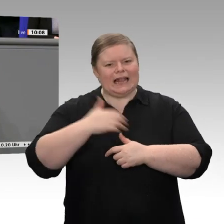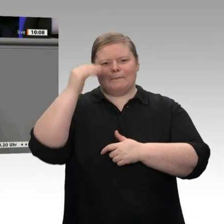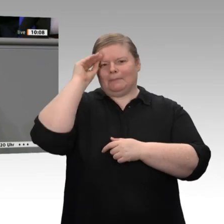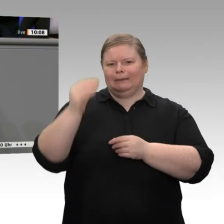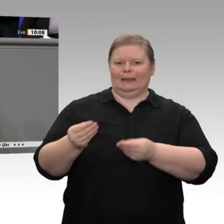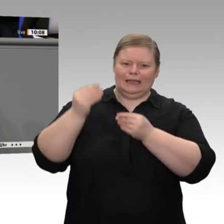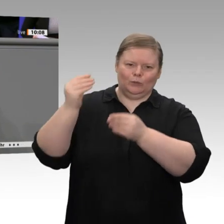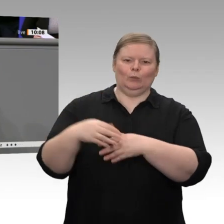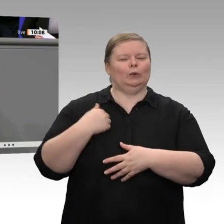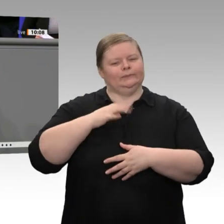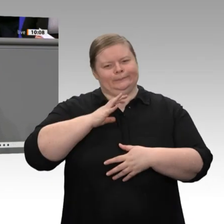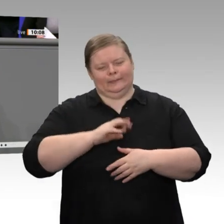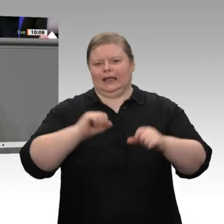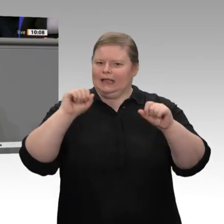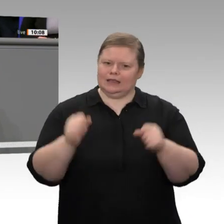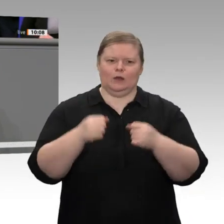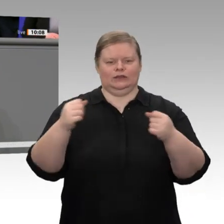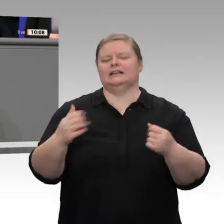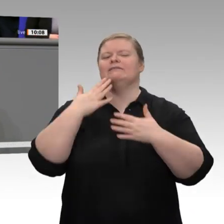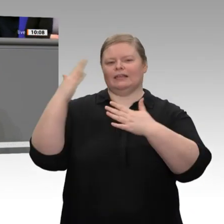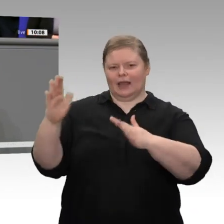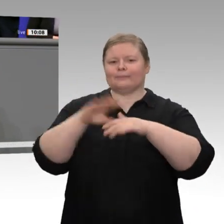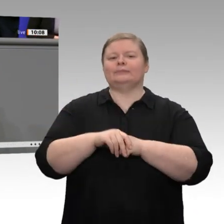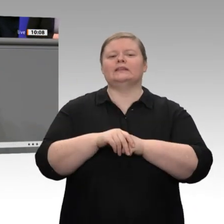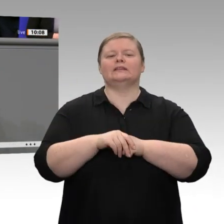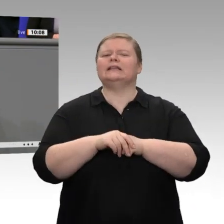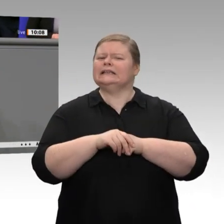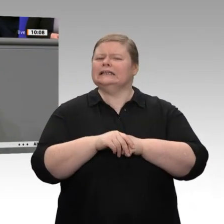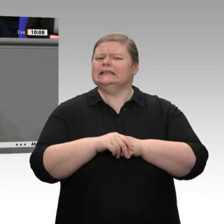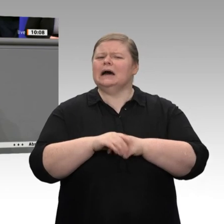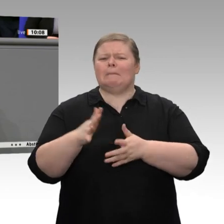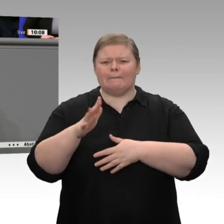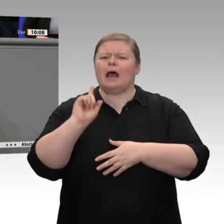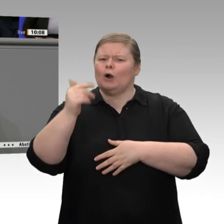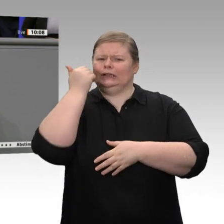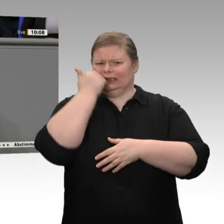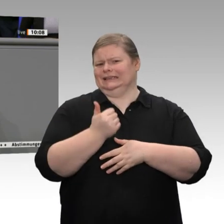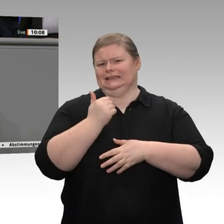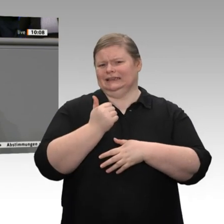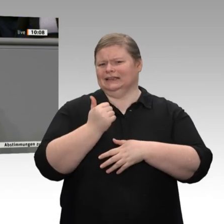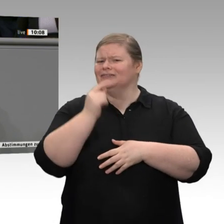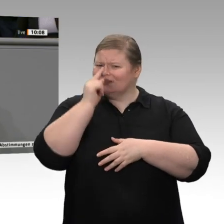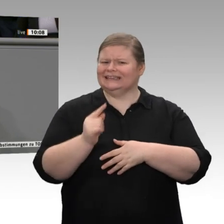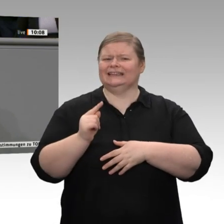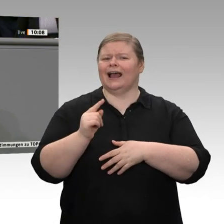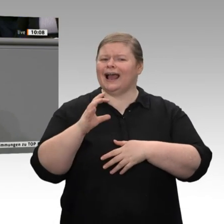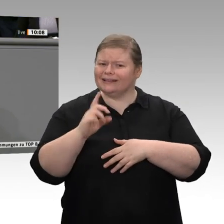Manchmal ist es auch nett, wenn die CDU/ CSU einem etwas Freundliches zuruft. Sie hatten von einer Glücksspirale gesprochen. Ich finde, dass das eine